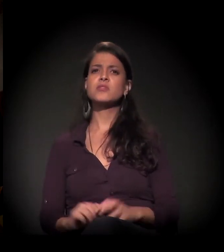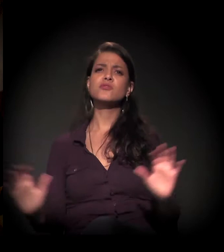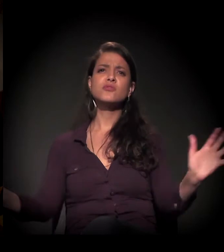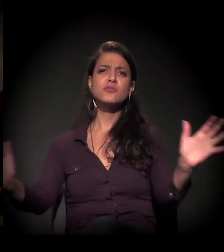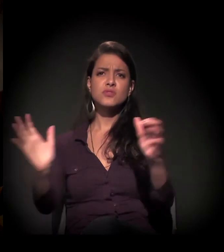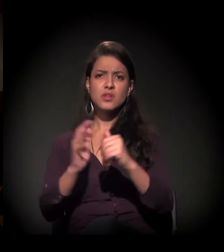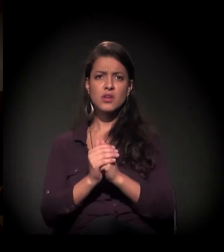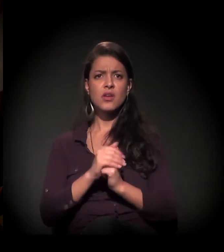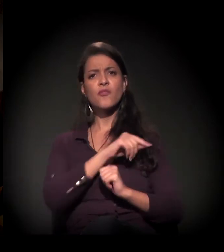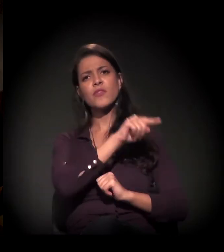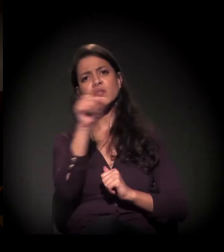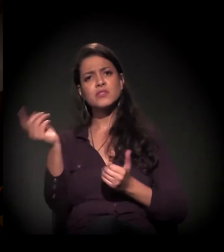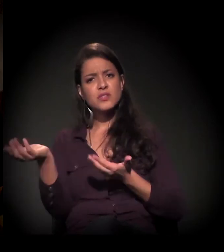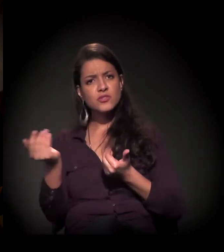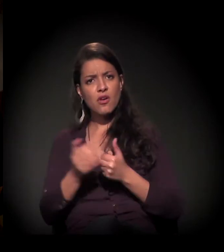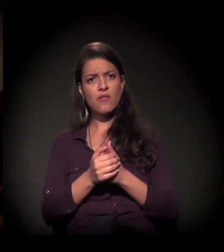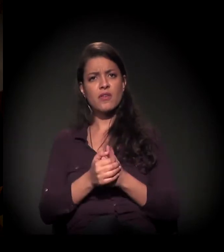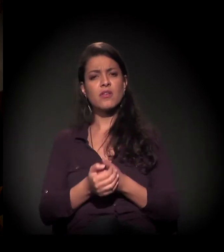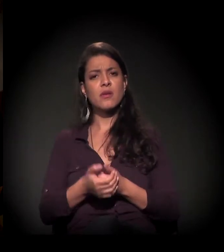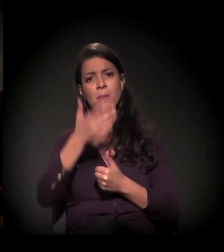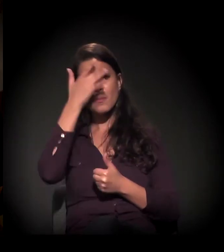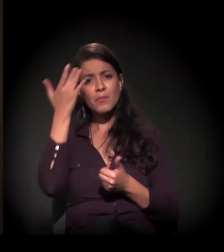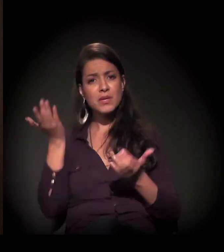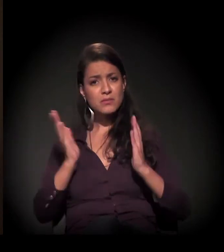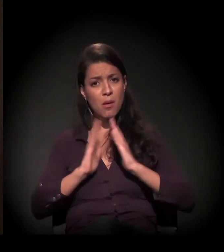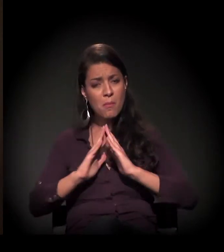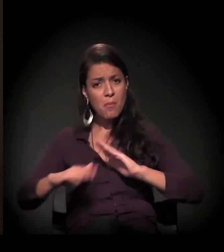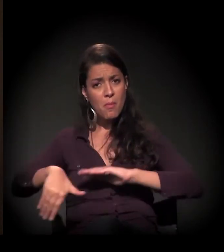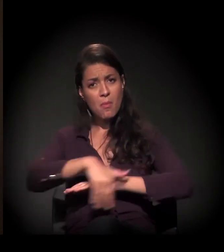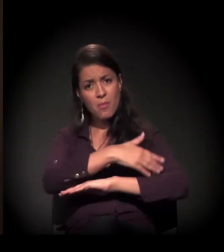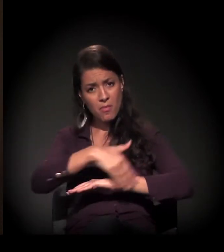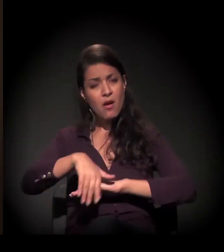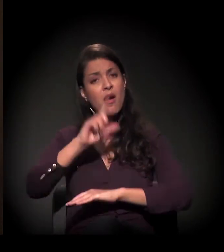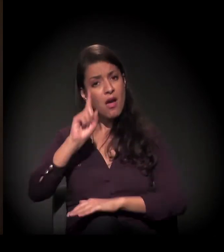Gente, jovens, morador de rua é um ser humano que chora,